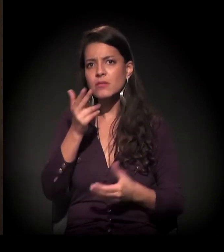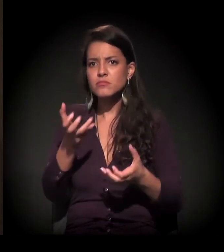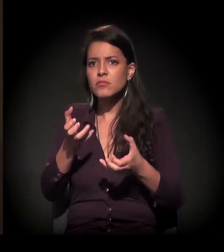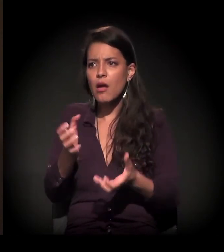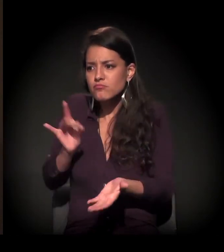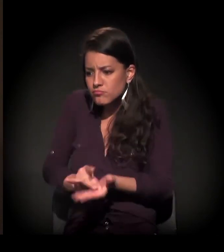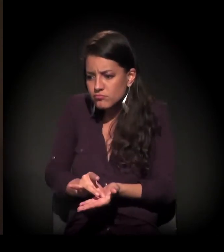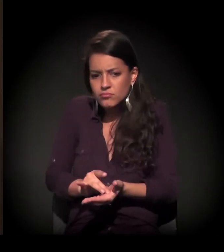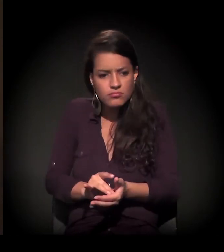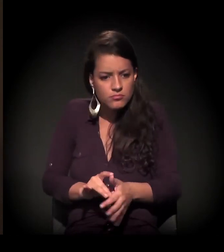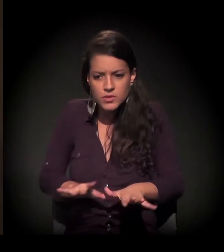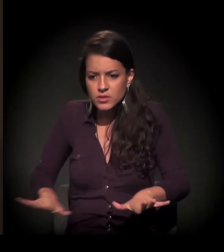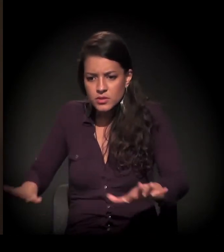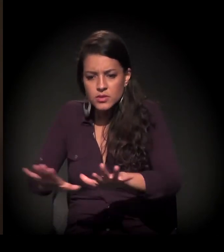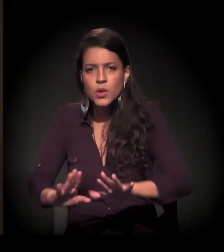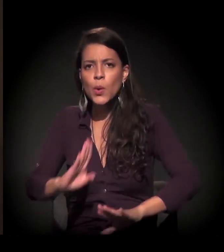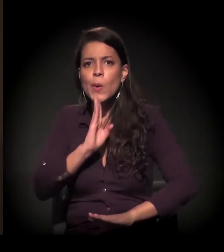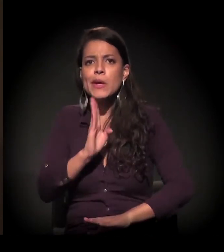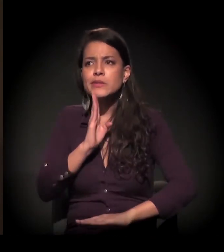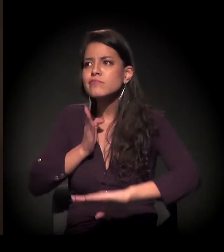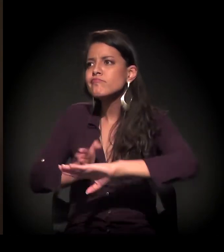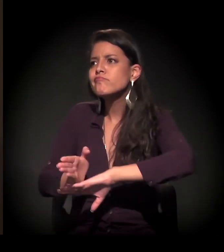e querendo conhecer, querendo participar.